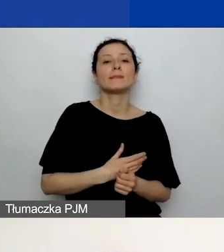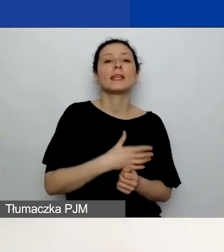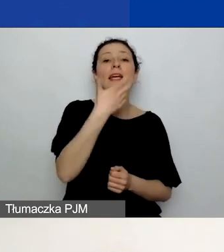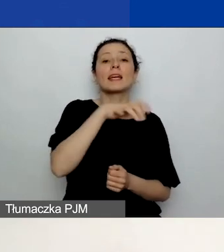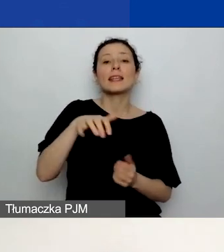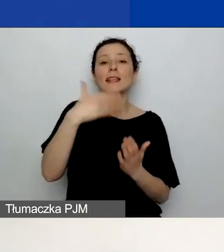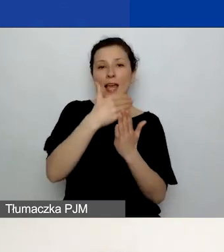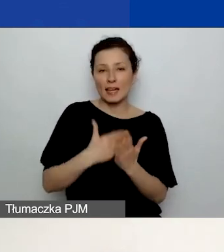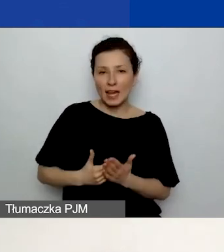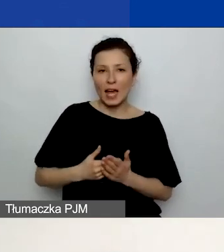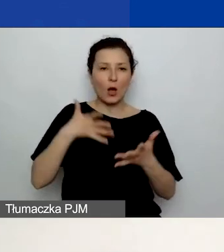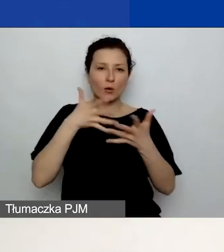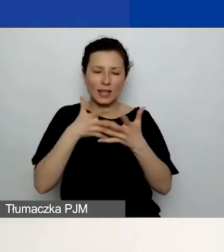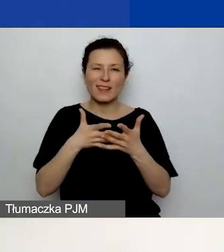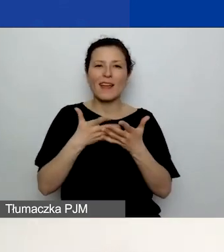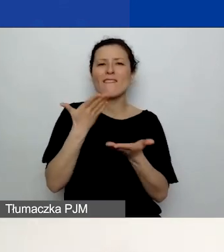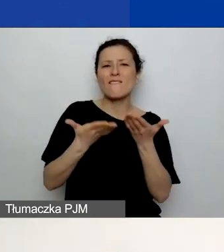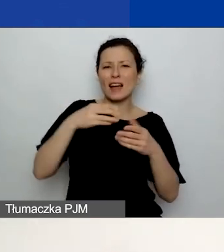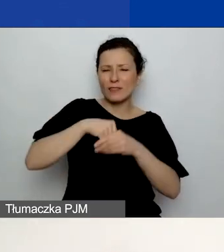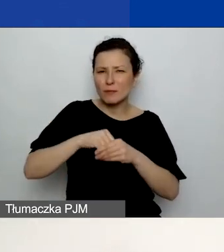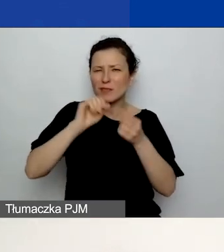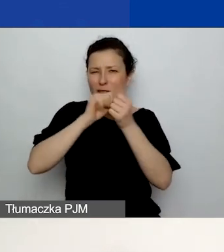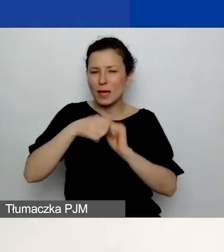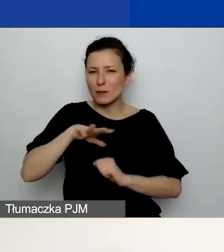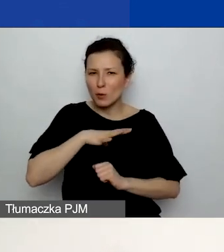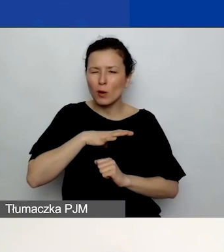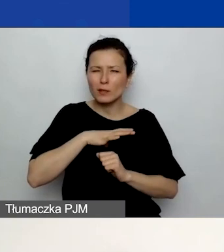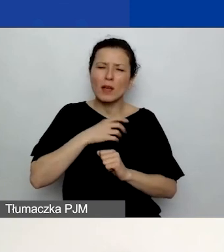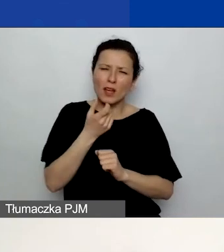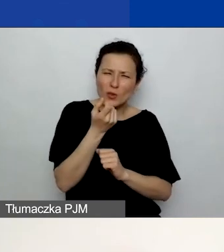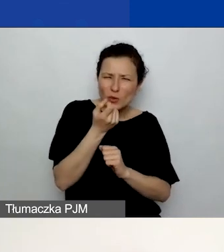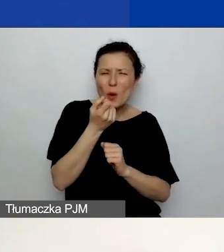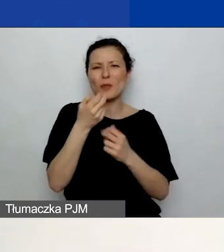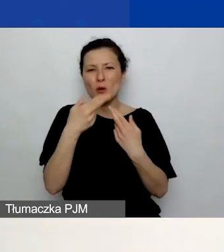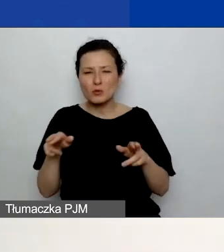Są pewne różnice, dlatego proszę się z nimi zapoznać. A tych z państwa,